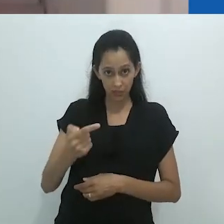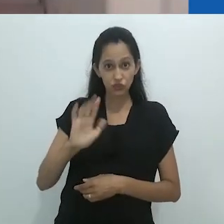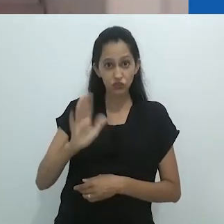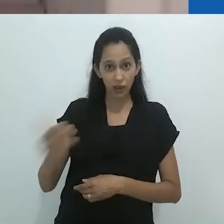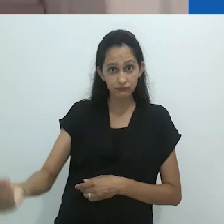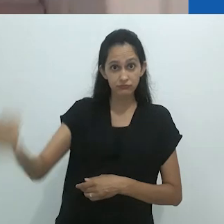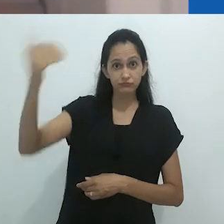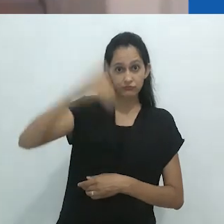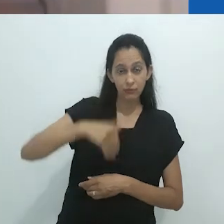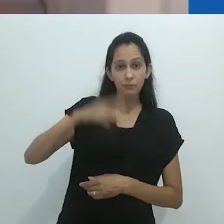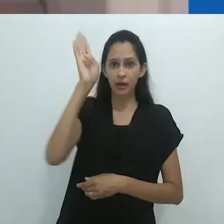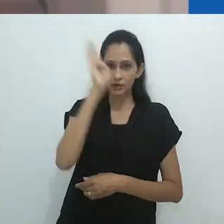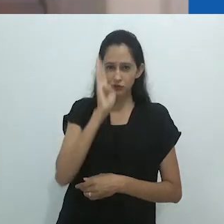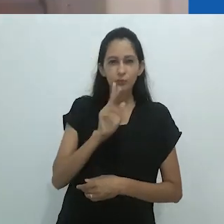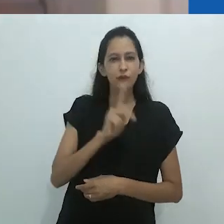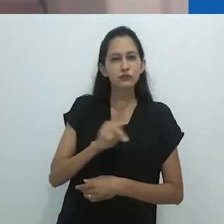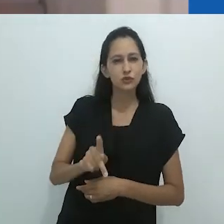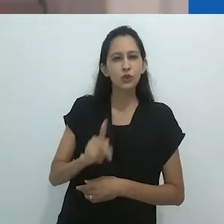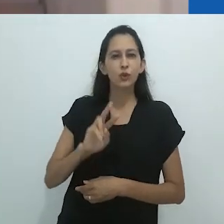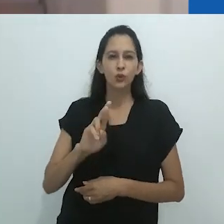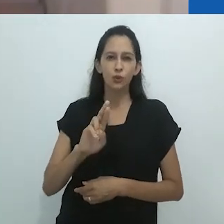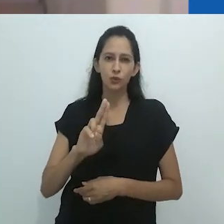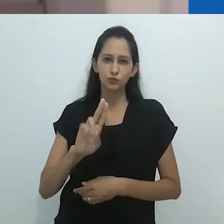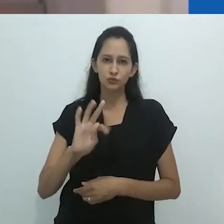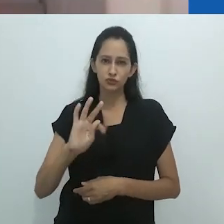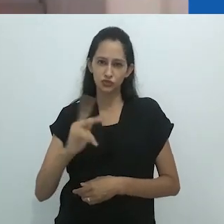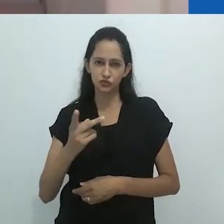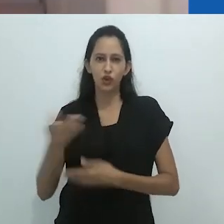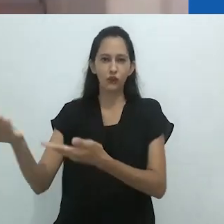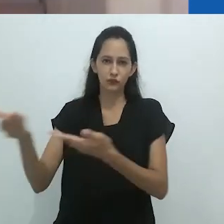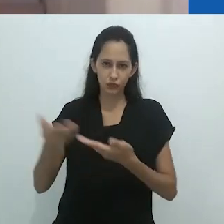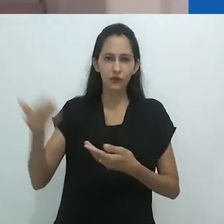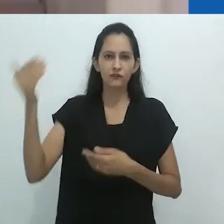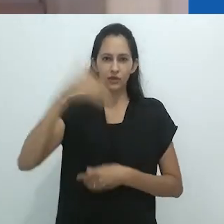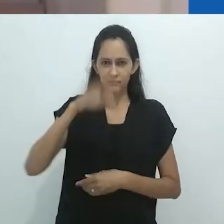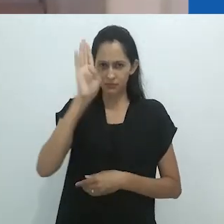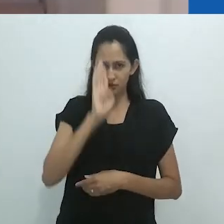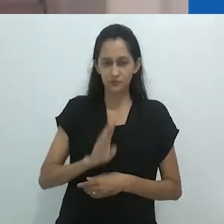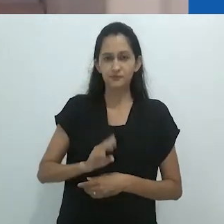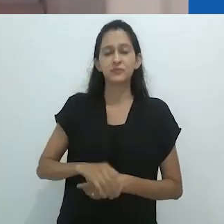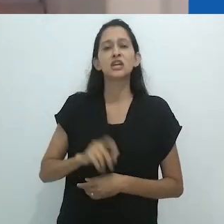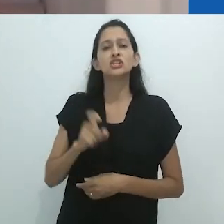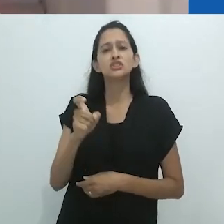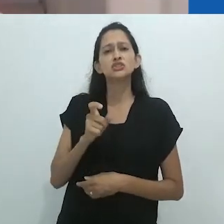Xamanismo representa não apenas uma referência para pensar o colonialismo